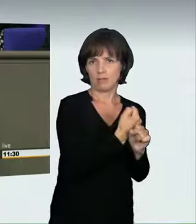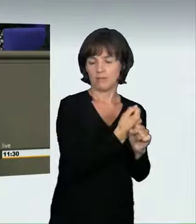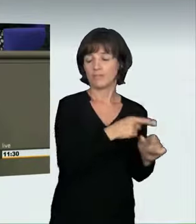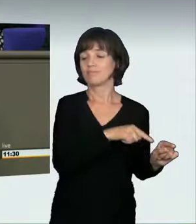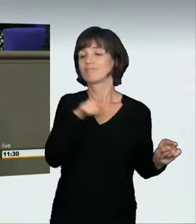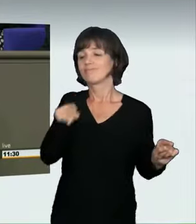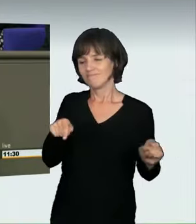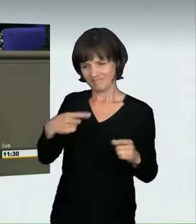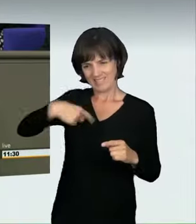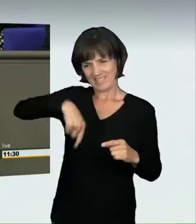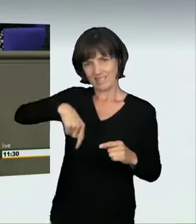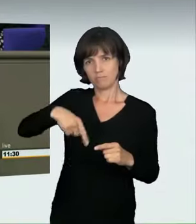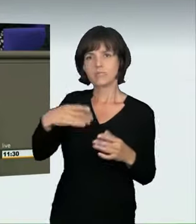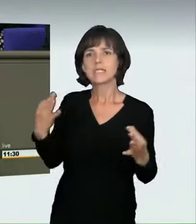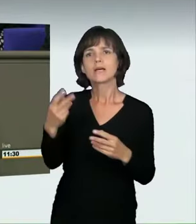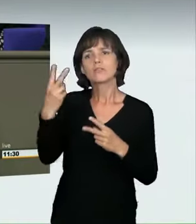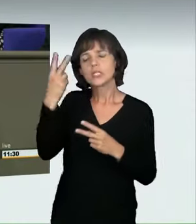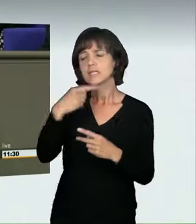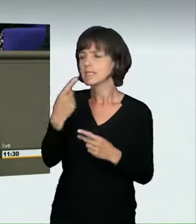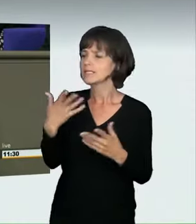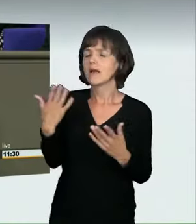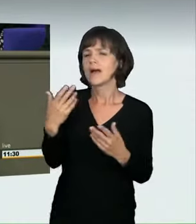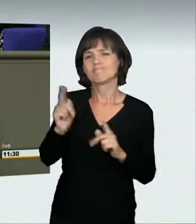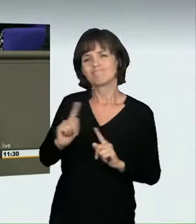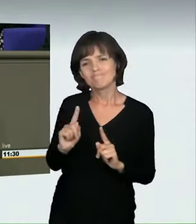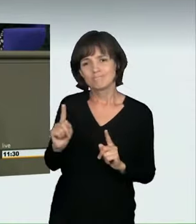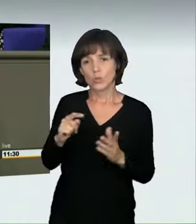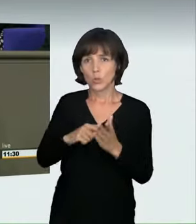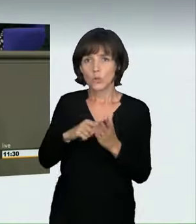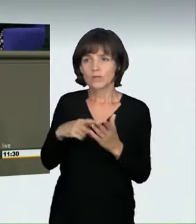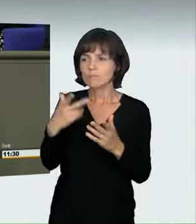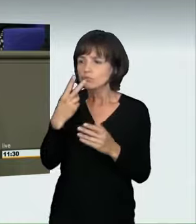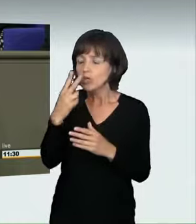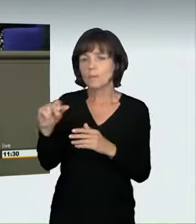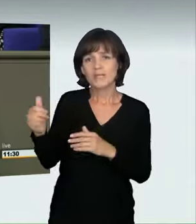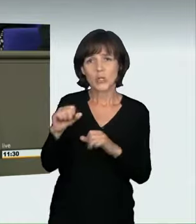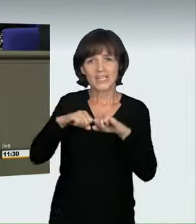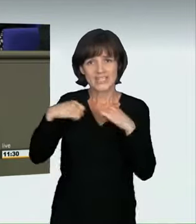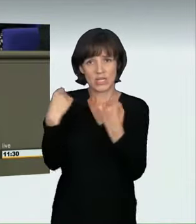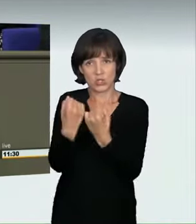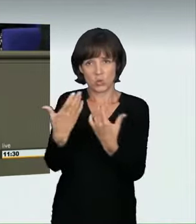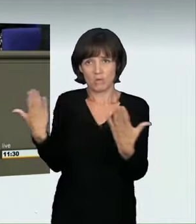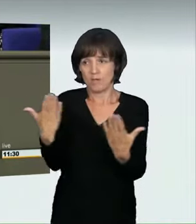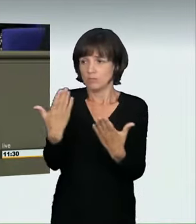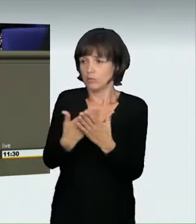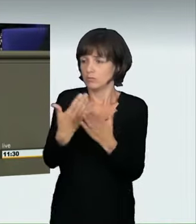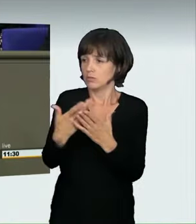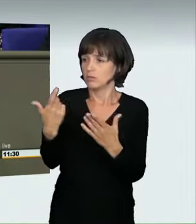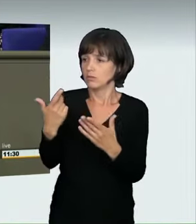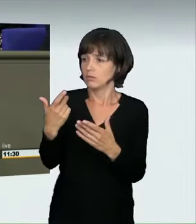Bei diesen klaren Grenzen wird der besonderen Situation nämlich keine Rechnung getragen, also der Witterung, den Straßenverhältnissen,